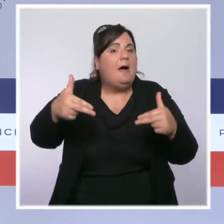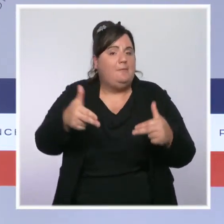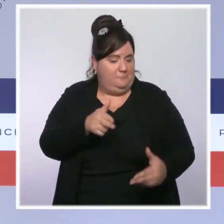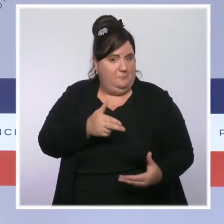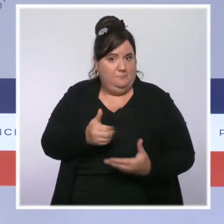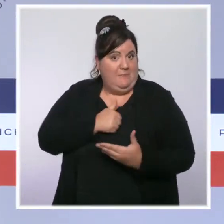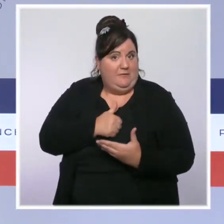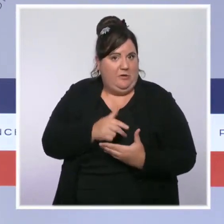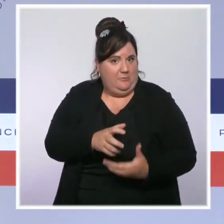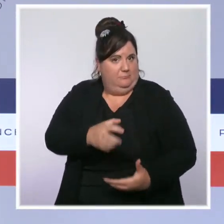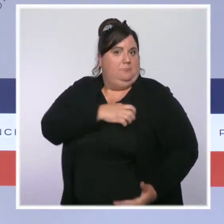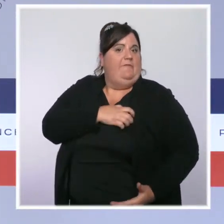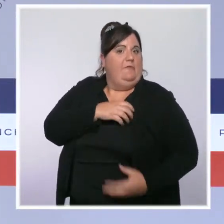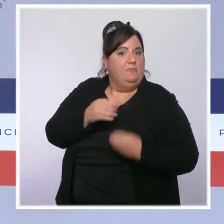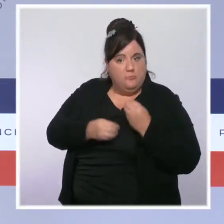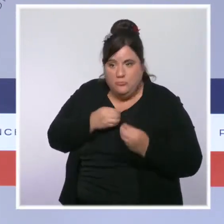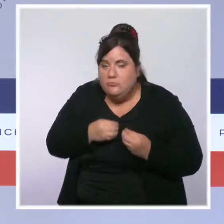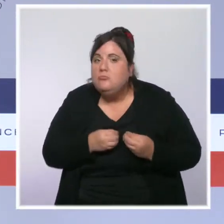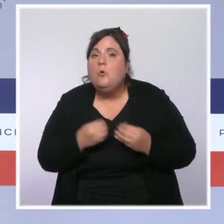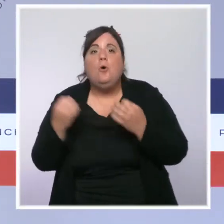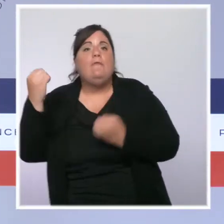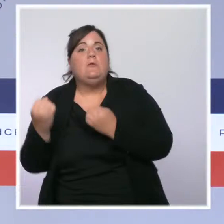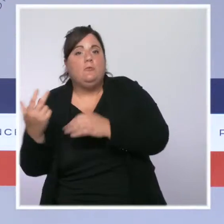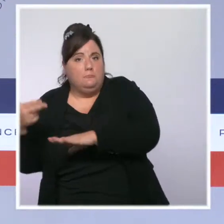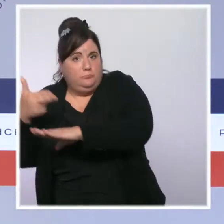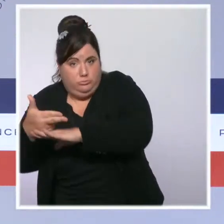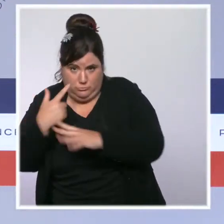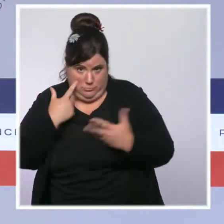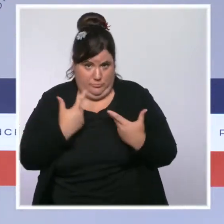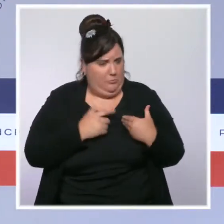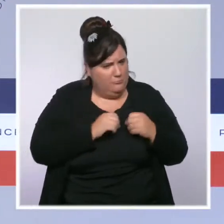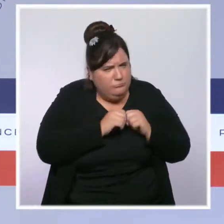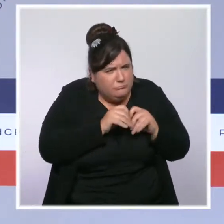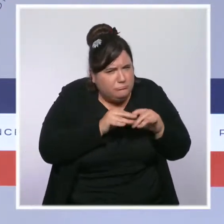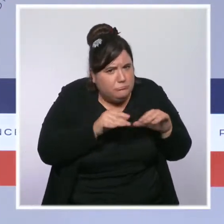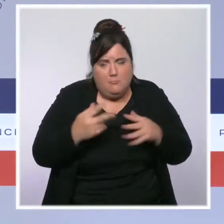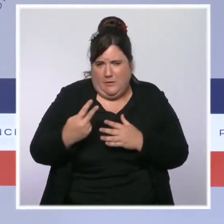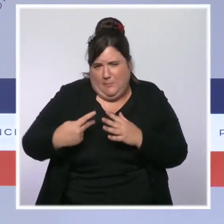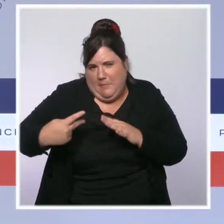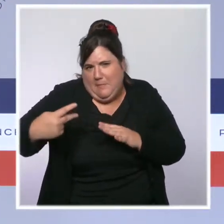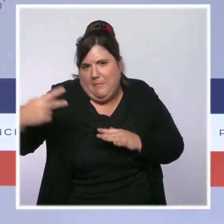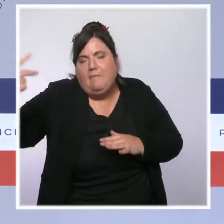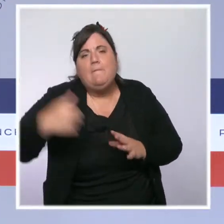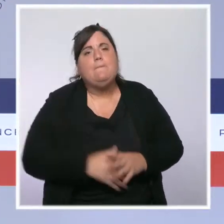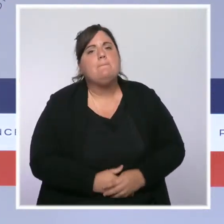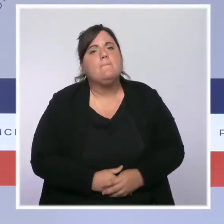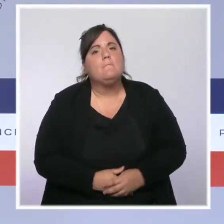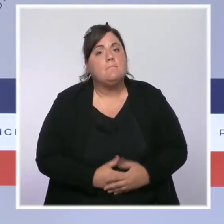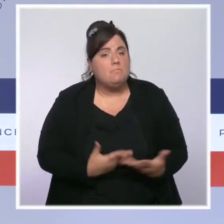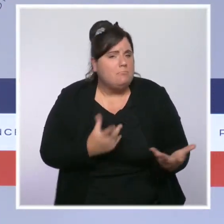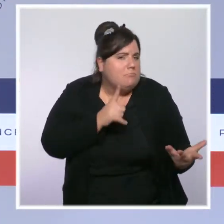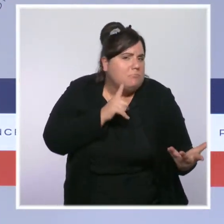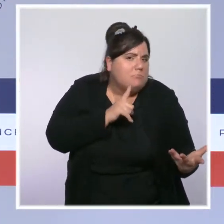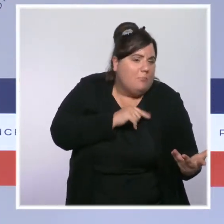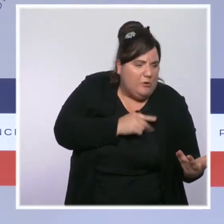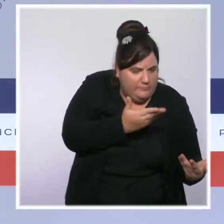individuelles et des caméras embarquées dans les véhicules. Enfin, la police le sait, le contrôle est la garantie du